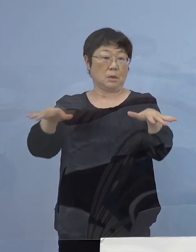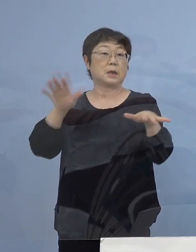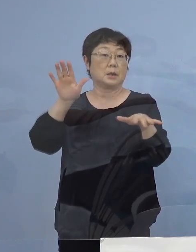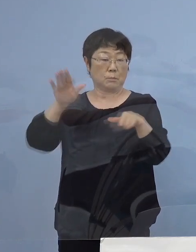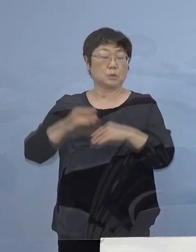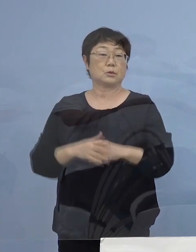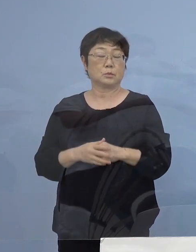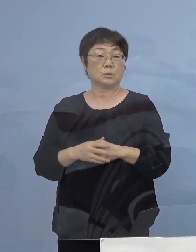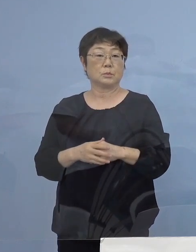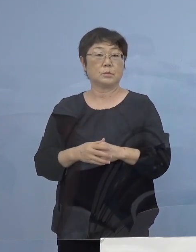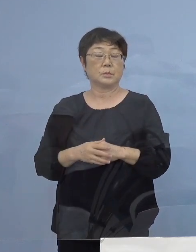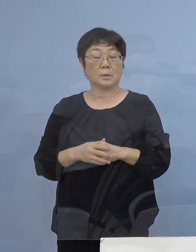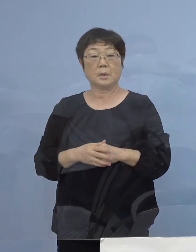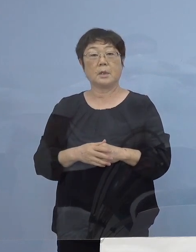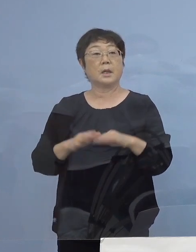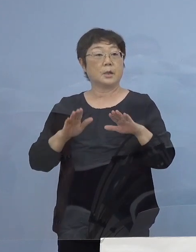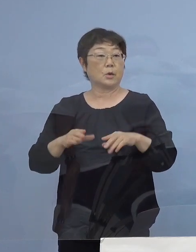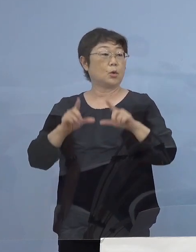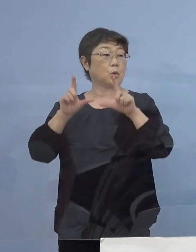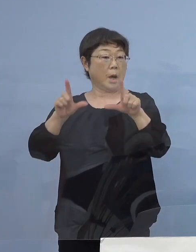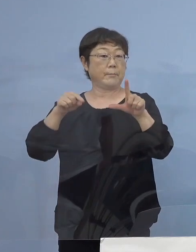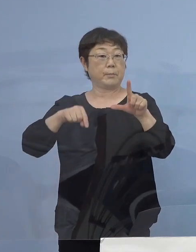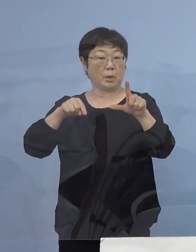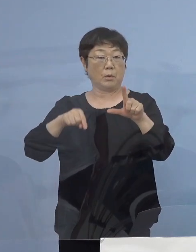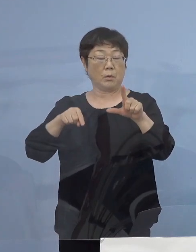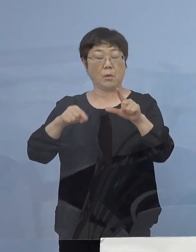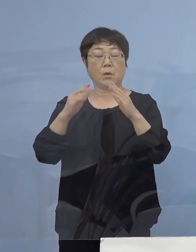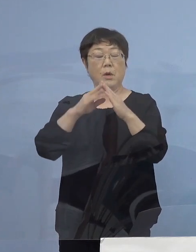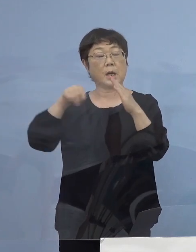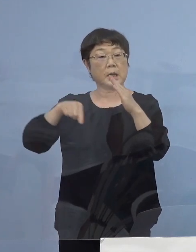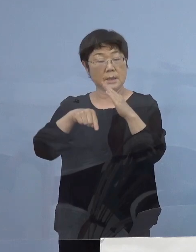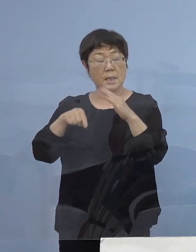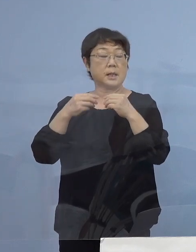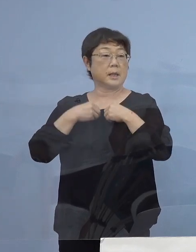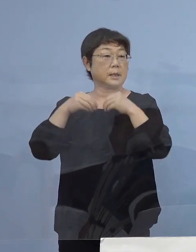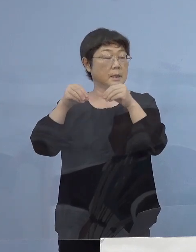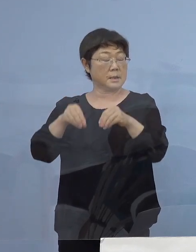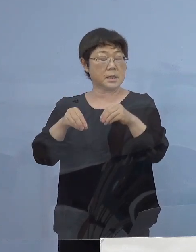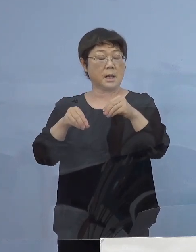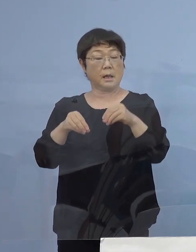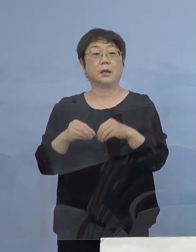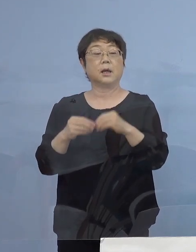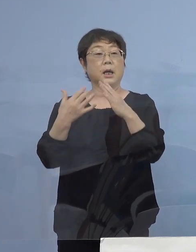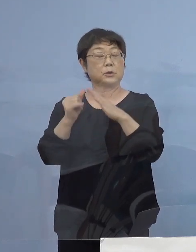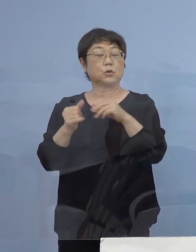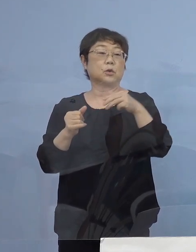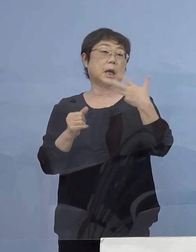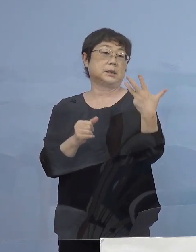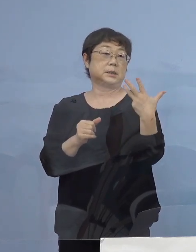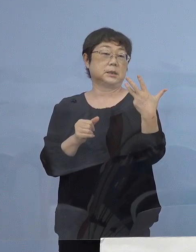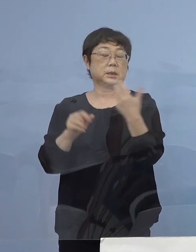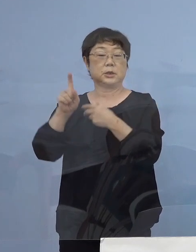実は本日の発表で家庭内感染 8家族12例確認されており